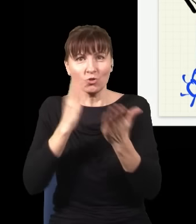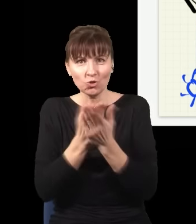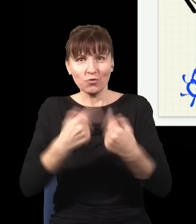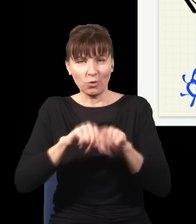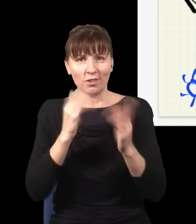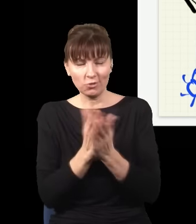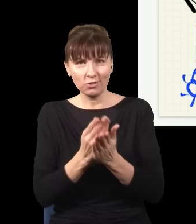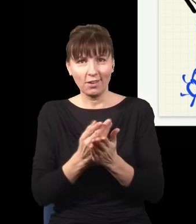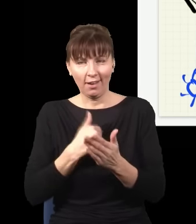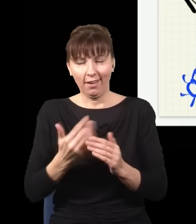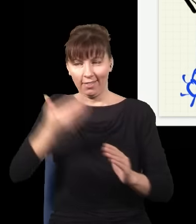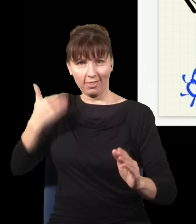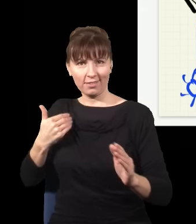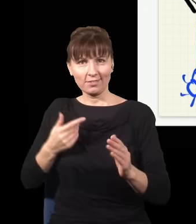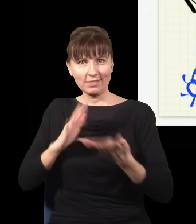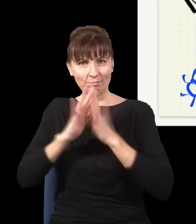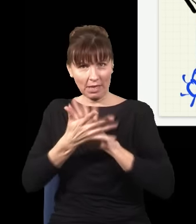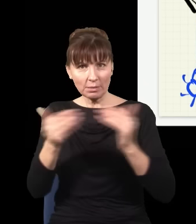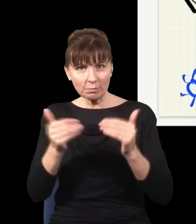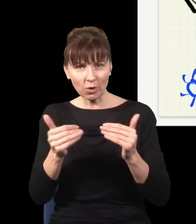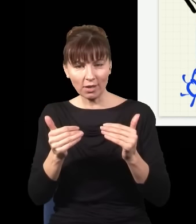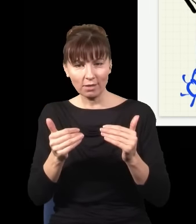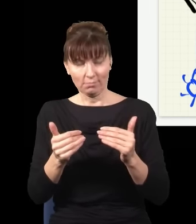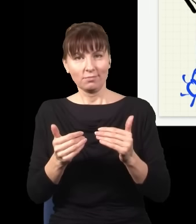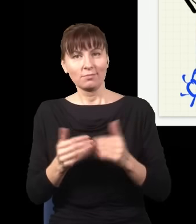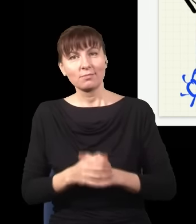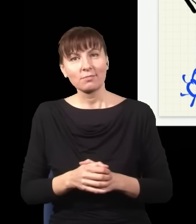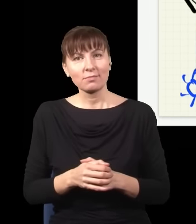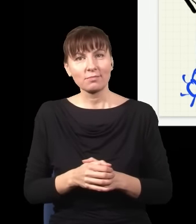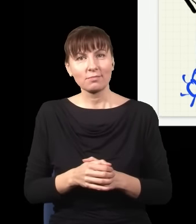to jest jakaś elektrokauzalność, i ludzie zaczęli twierdzić, że ten eksperyment